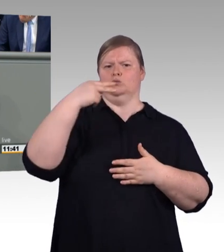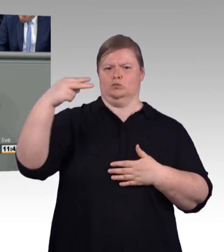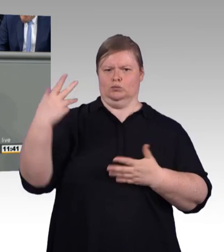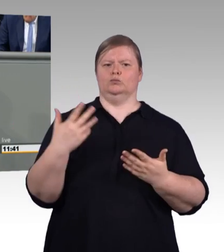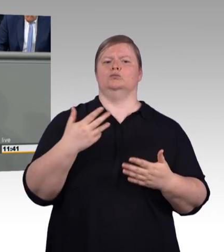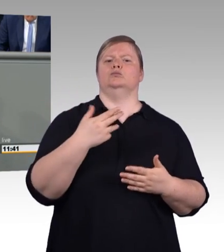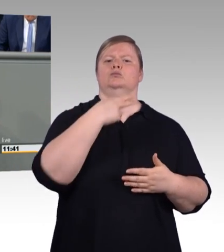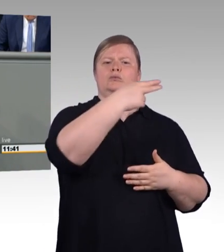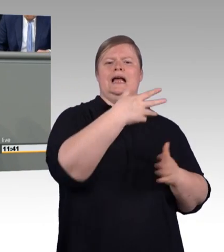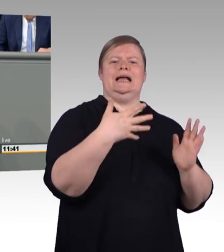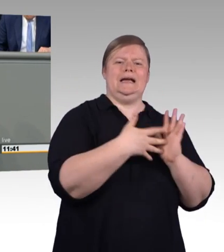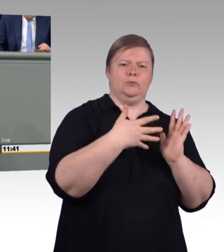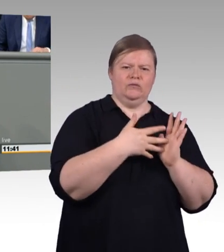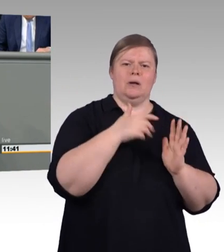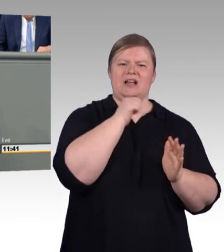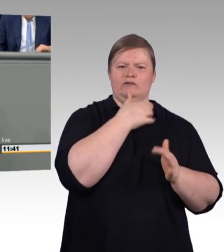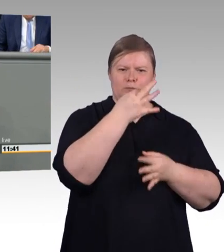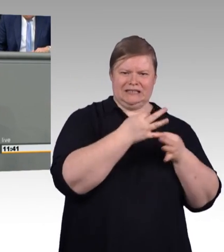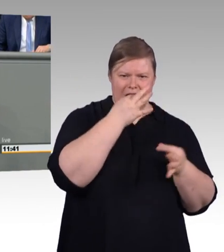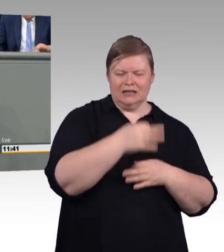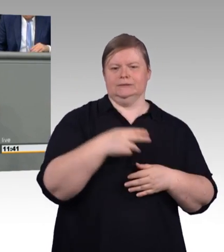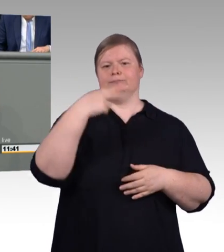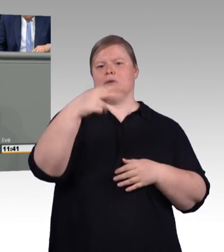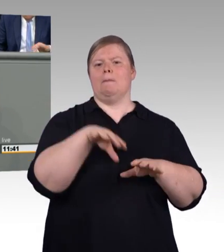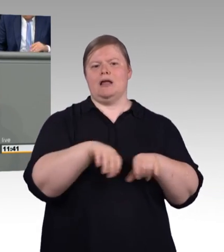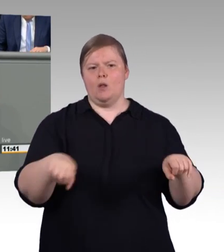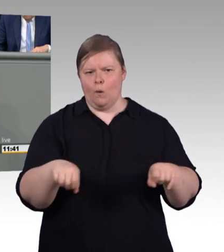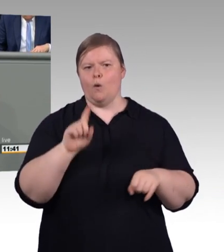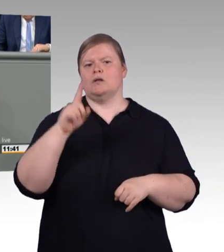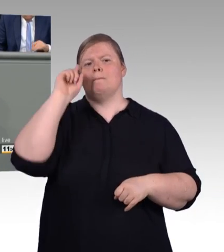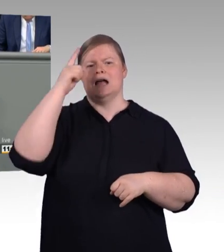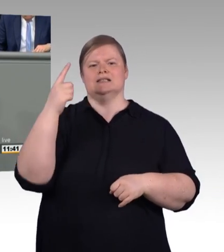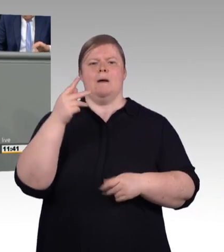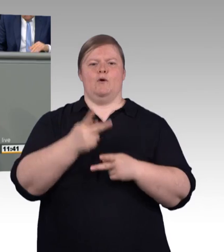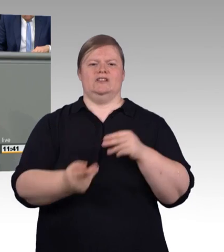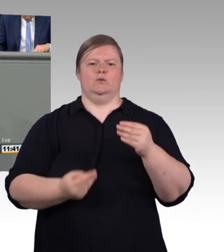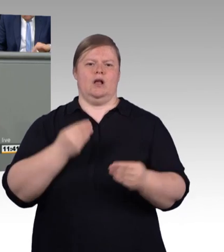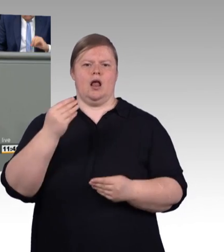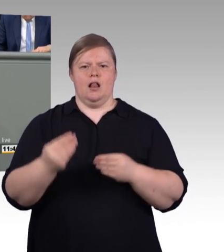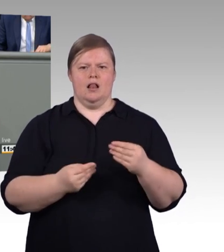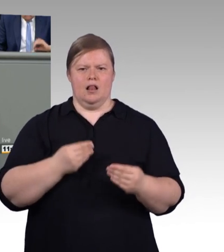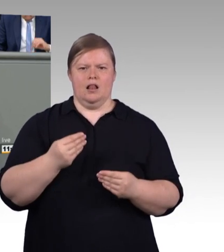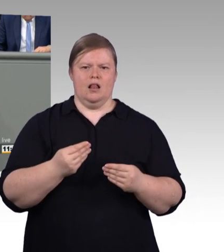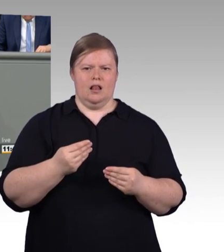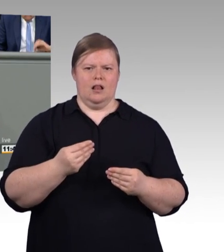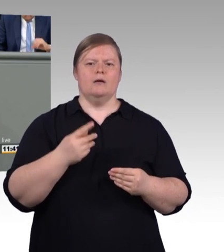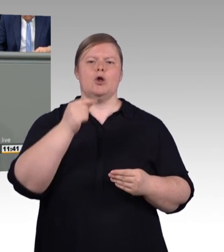nicht abschaffen, der existiert dann so irgendwie daneben. Der Kunde hat also dann die Wahl,